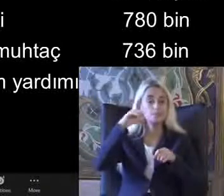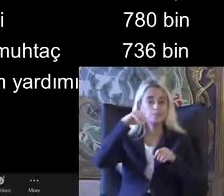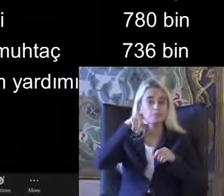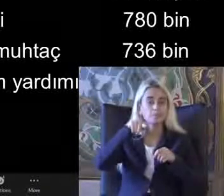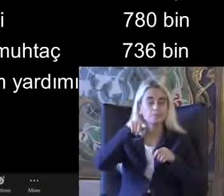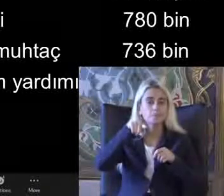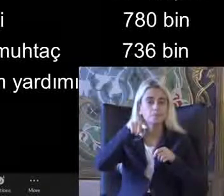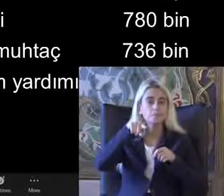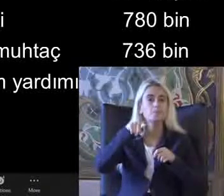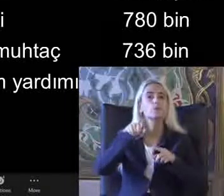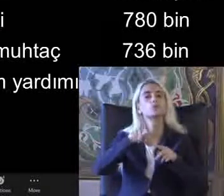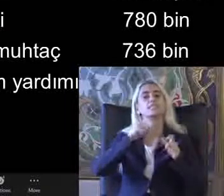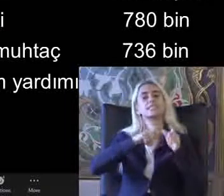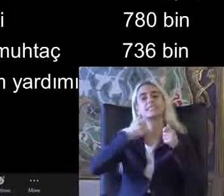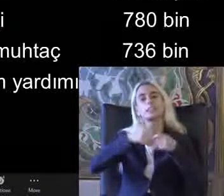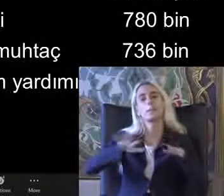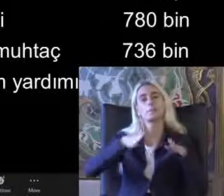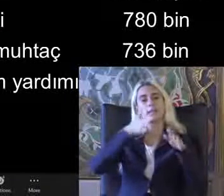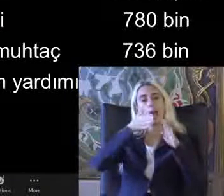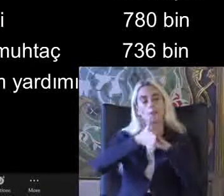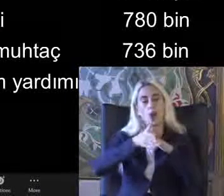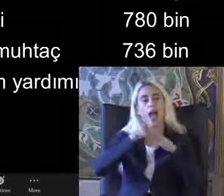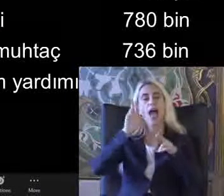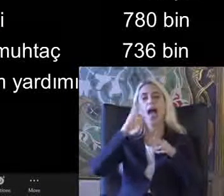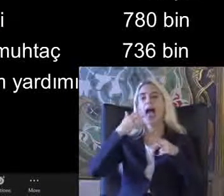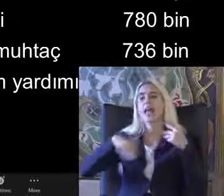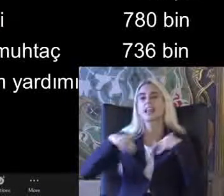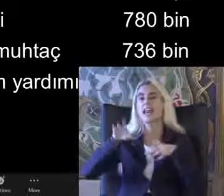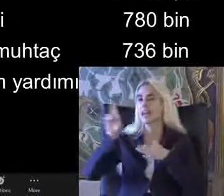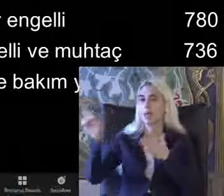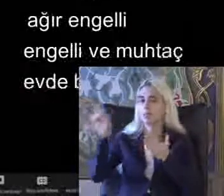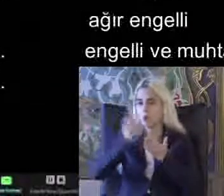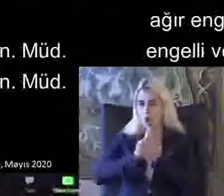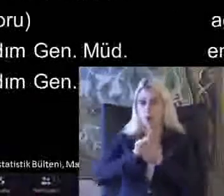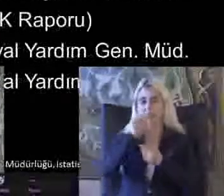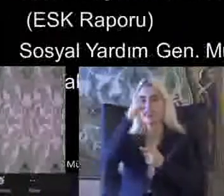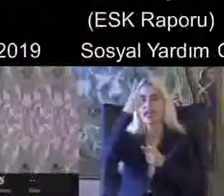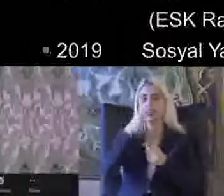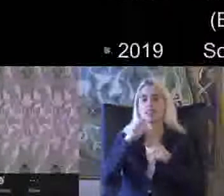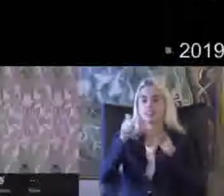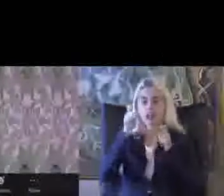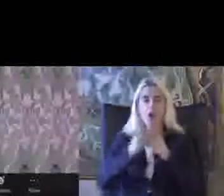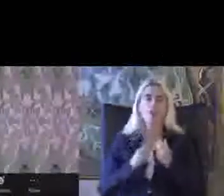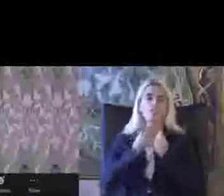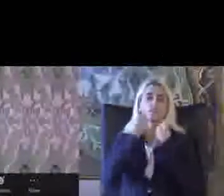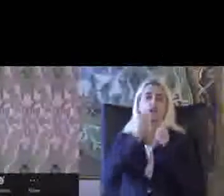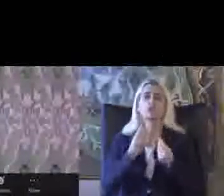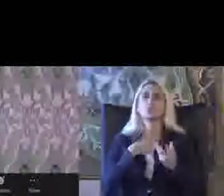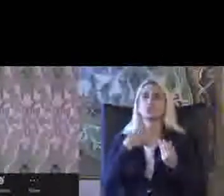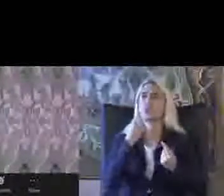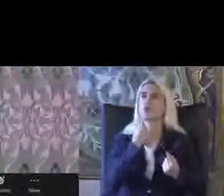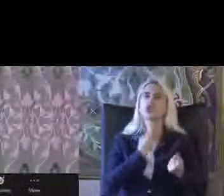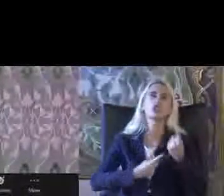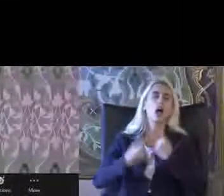Bu sisteme girebiliyorlar engelli raporu alıp ve Artık tek yerden veriliyor biz bundan çok şikayet et Birazcık ama bu